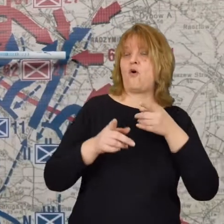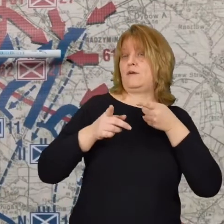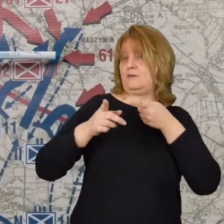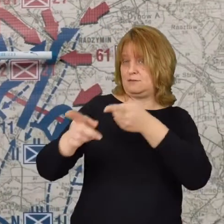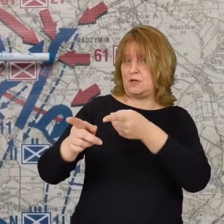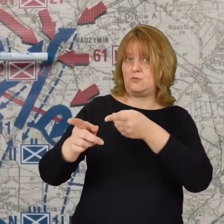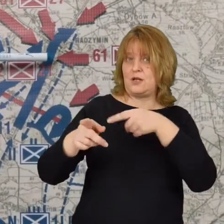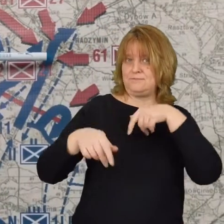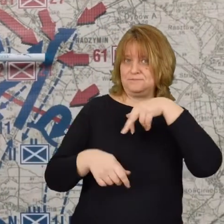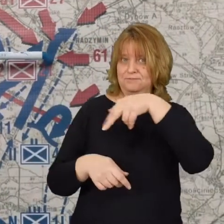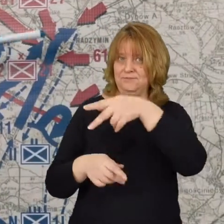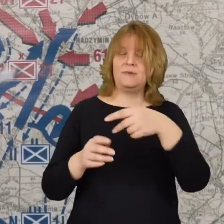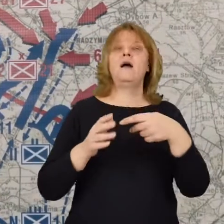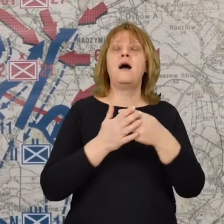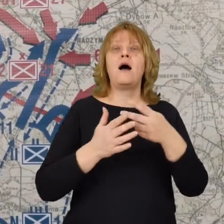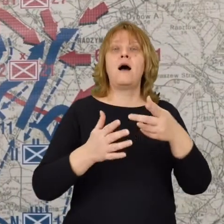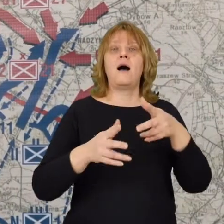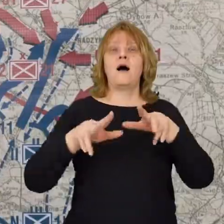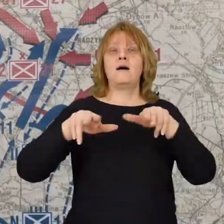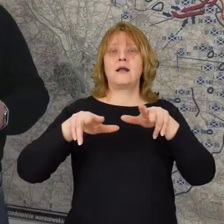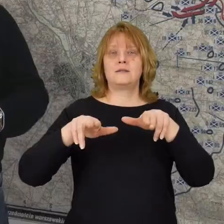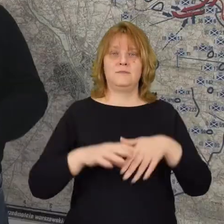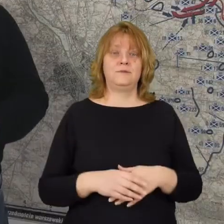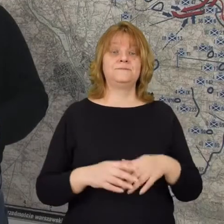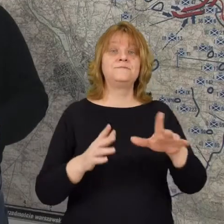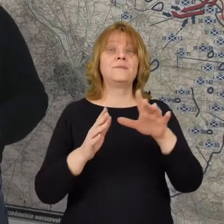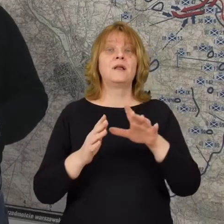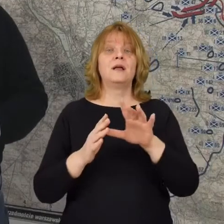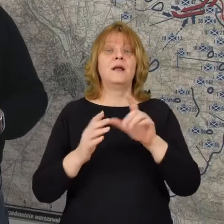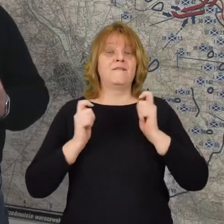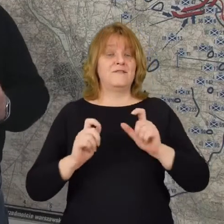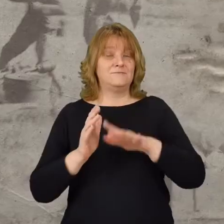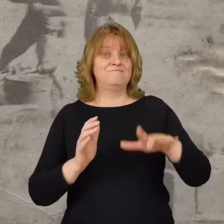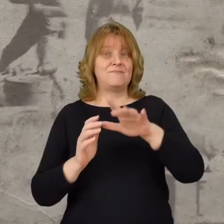w kierunku Radzymina. Pod Wólką Radzymińska stacza bój